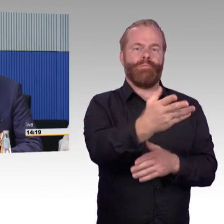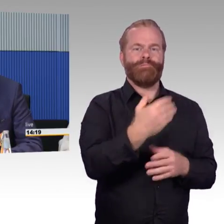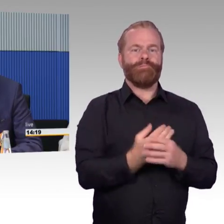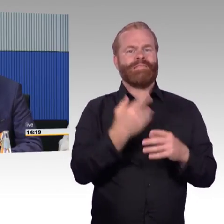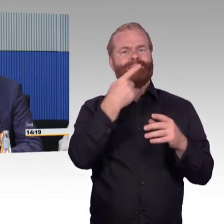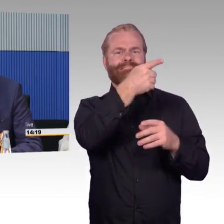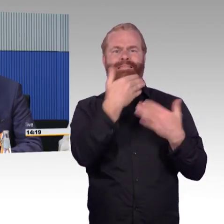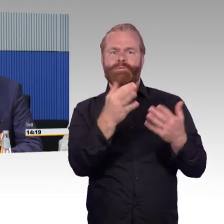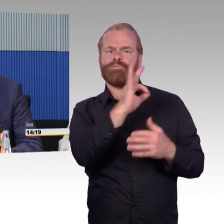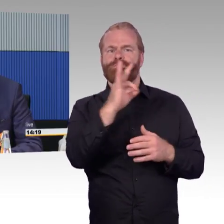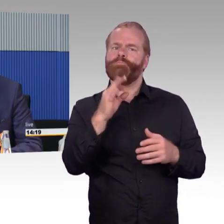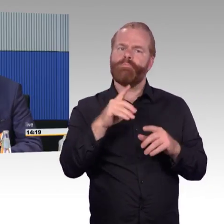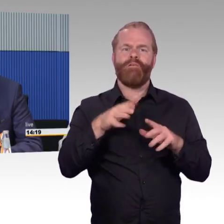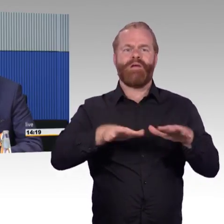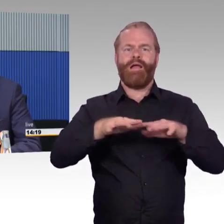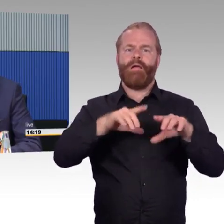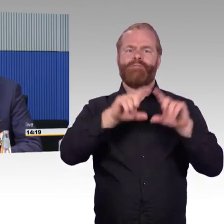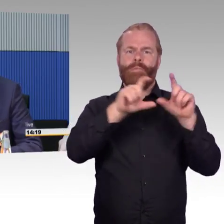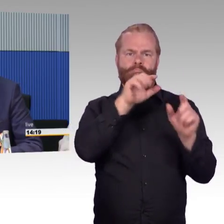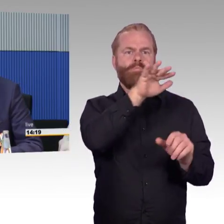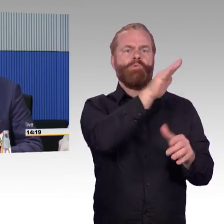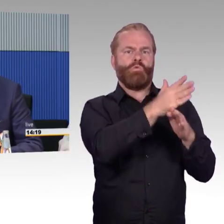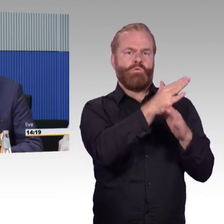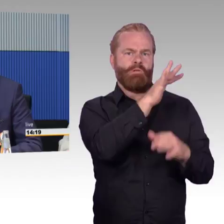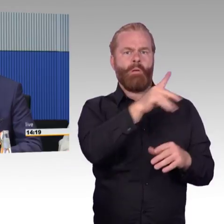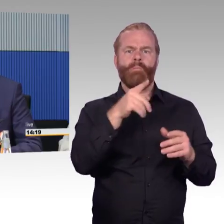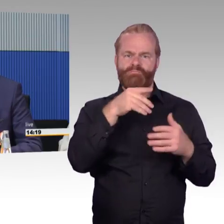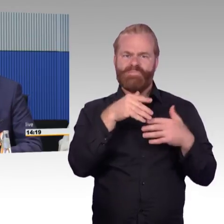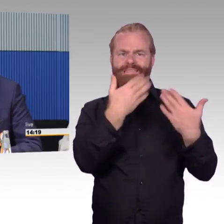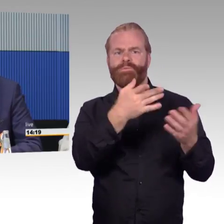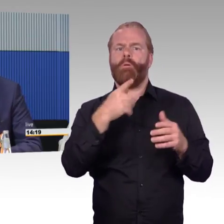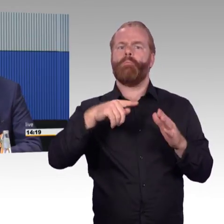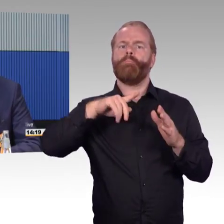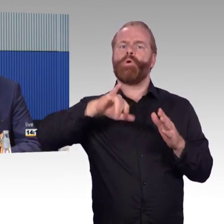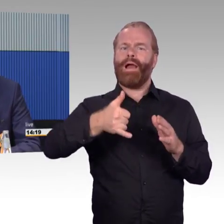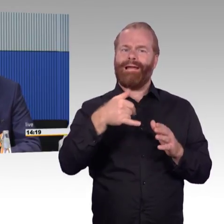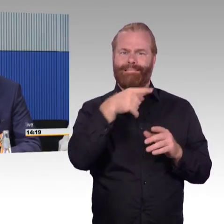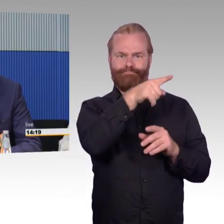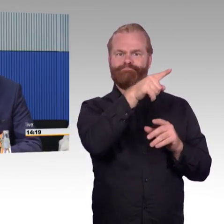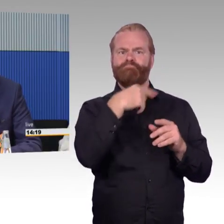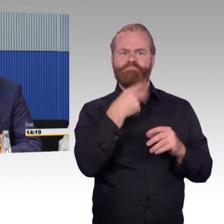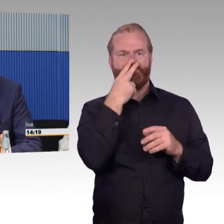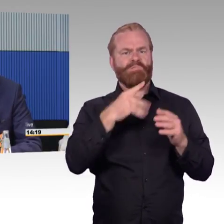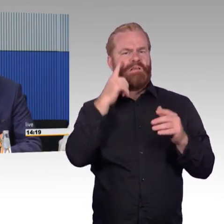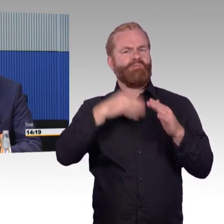auch hier geben sich viele Unternehmen sehr viel Mühe, Mobilitätsberater gibt es vor Ort, die eben Hinweise geben,